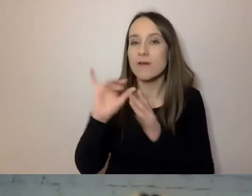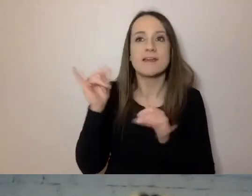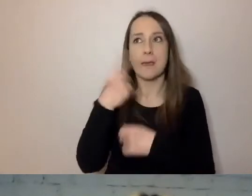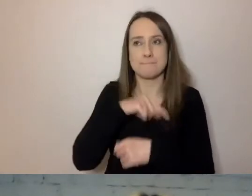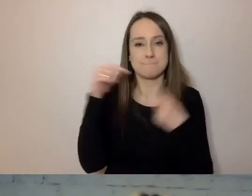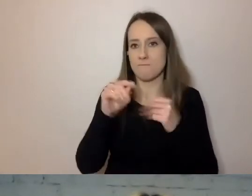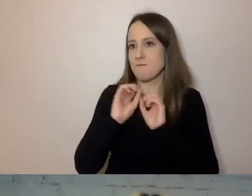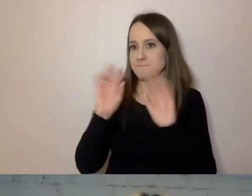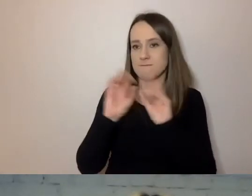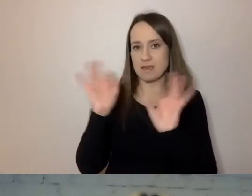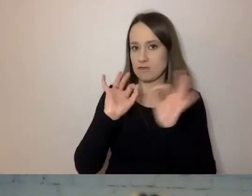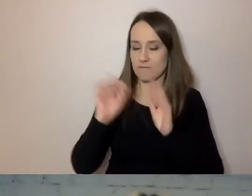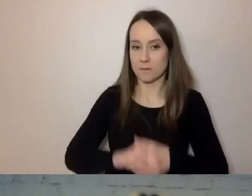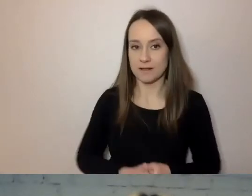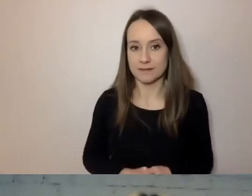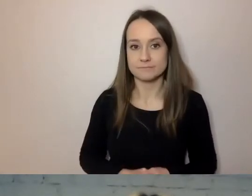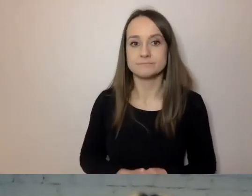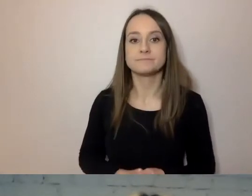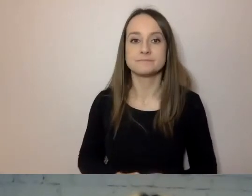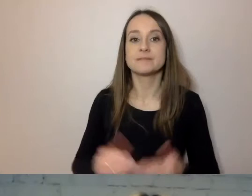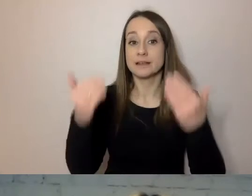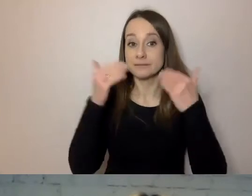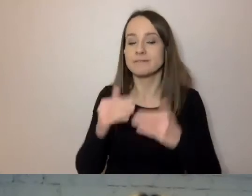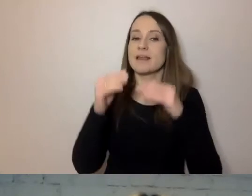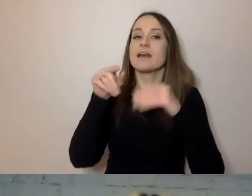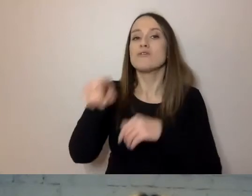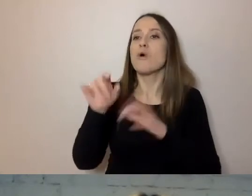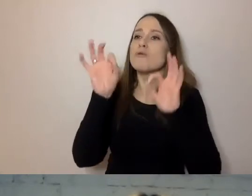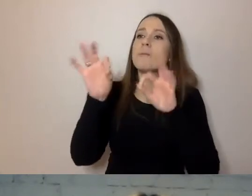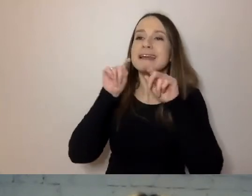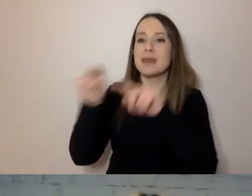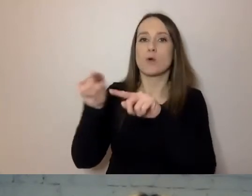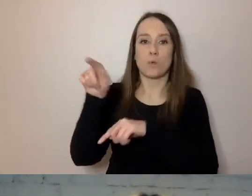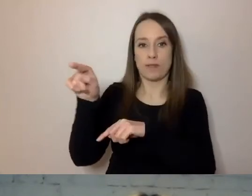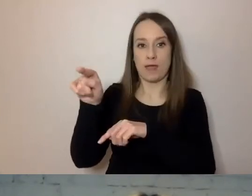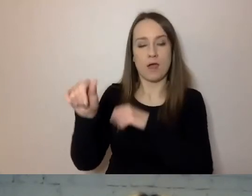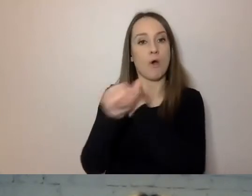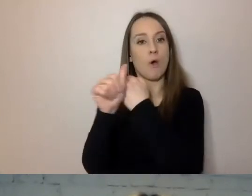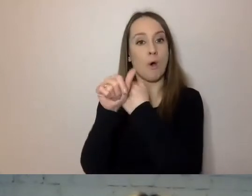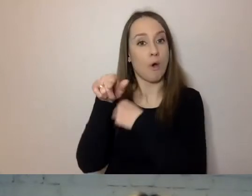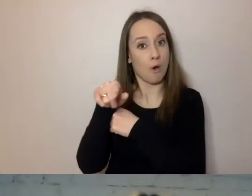Wreszcie - ukierunkowany. Czyli w takim języku w treści znajduje się tylko to,